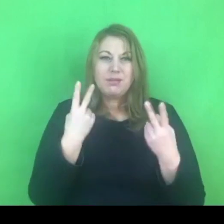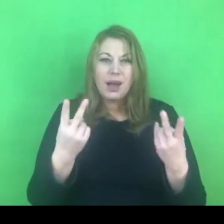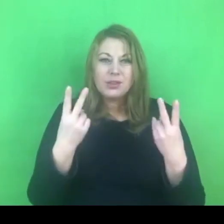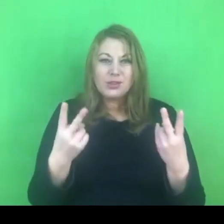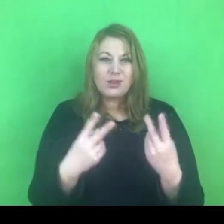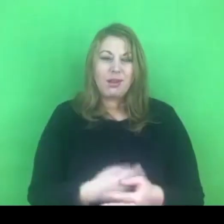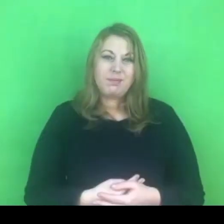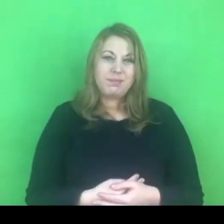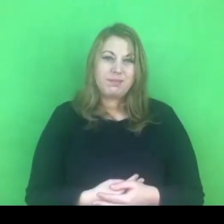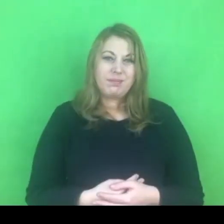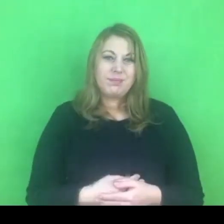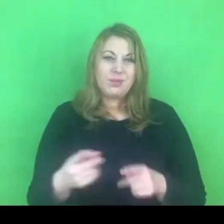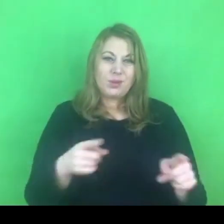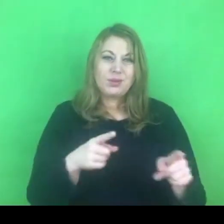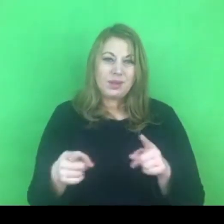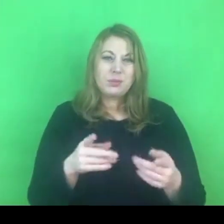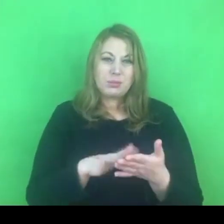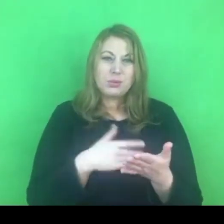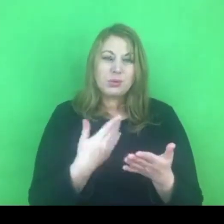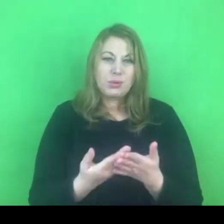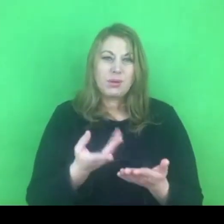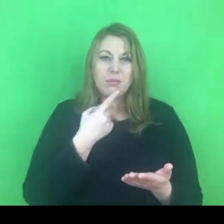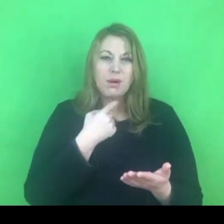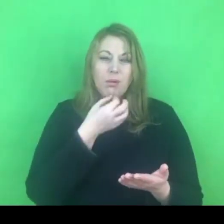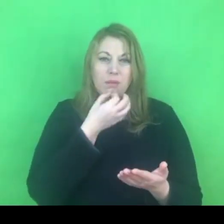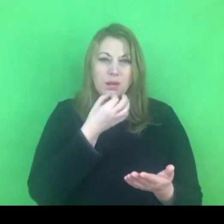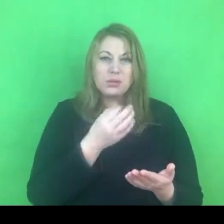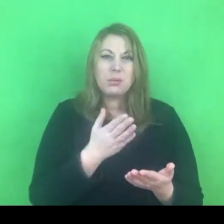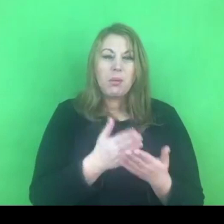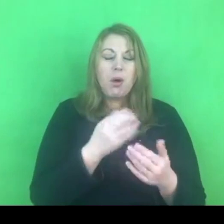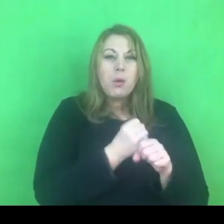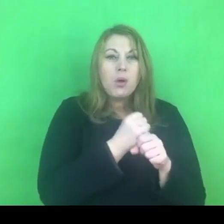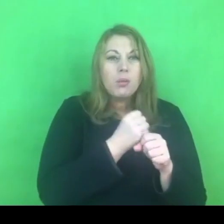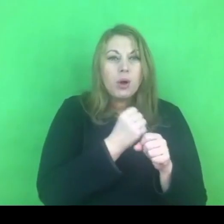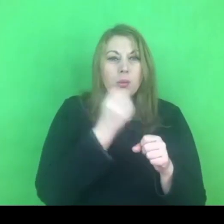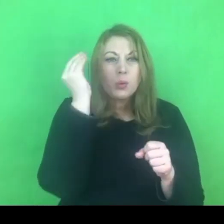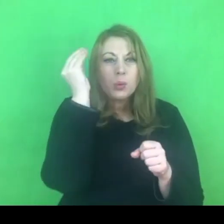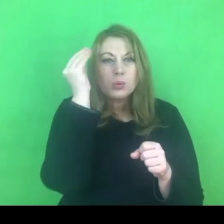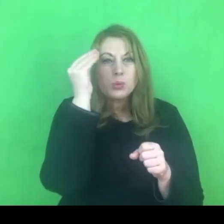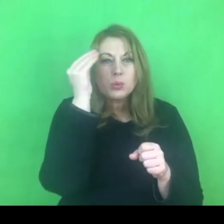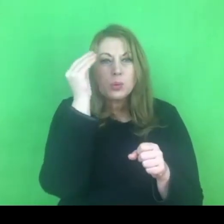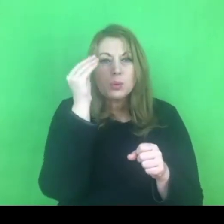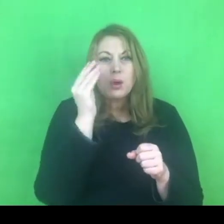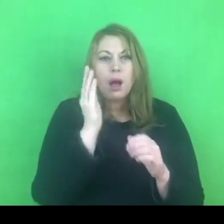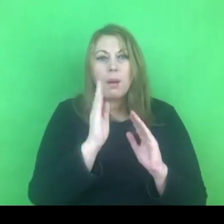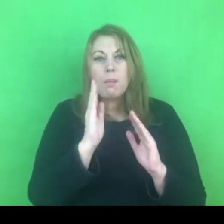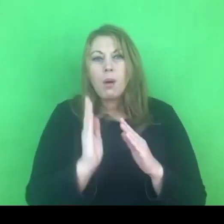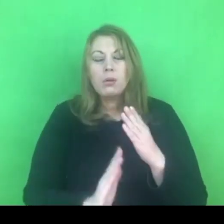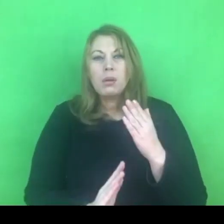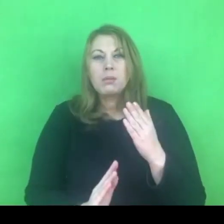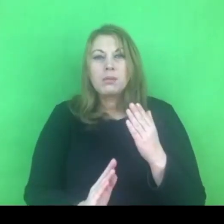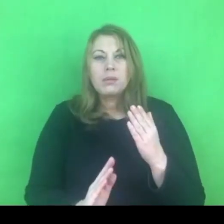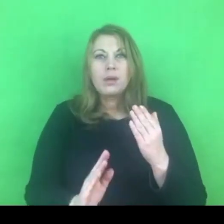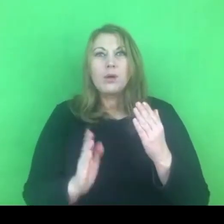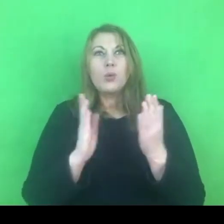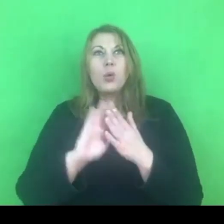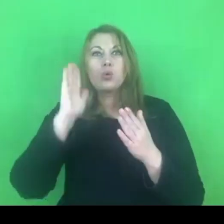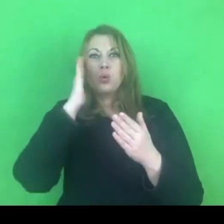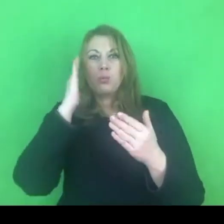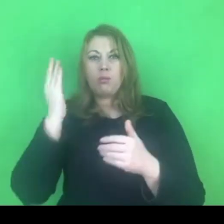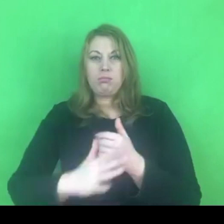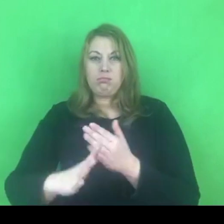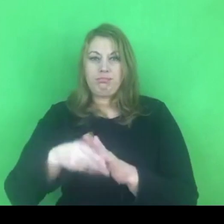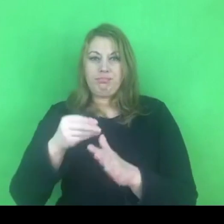I znowu będzie koniec roku i będzie trzeba robić oceny tego, co udało nam się przeprowadzić.